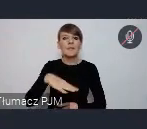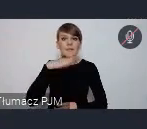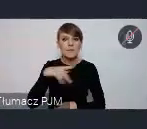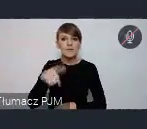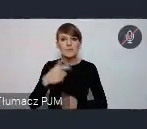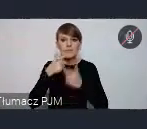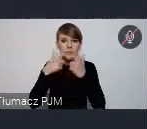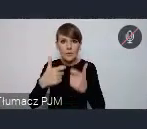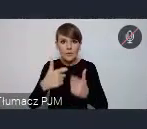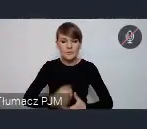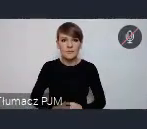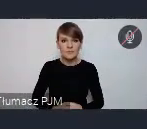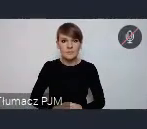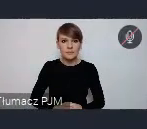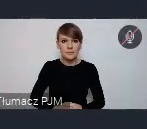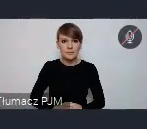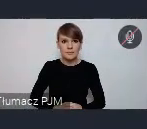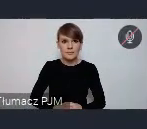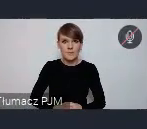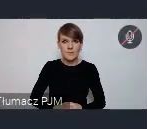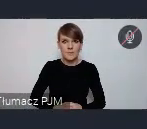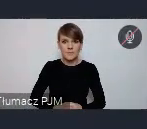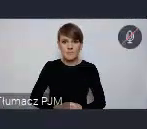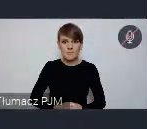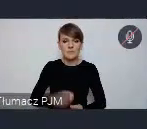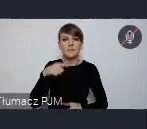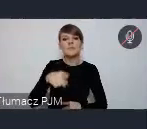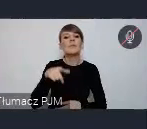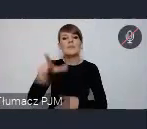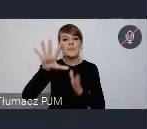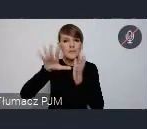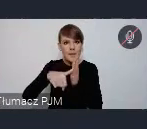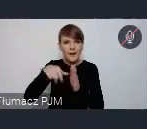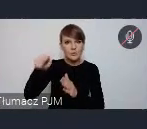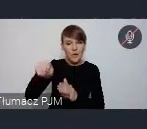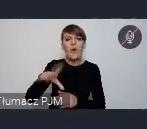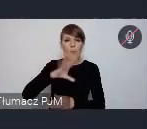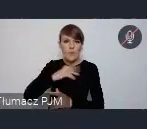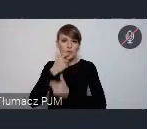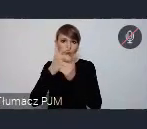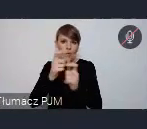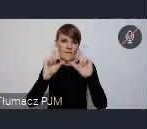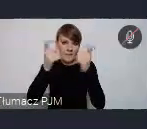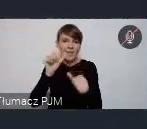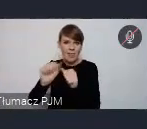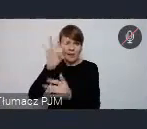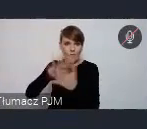"obserwatorium polityki miejskiej", zakładka WUF w Twoim Mieście. Tam jest fromularz, można zgosić takie wydarzenie, i my też już popilotujemy.